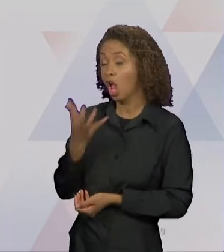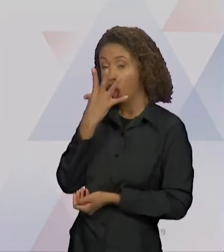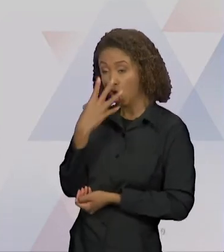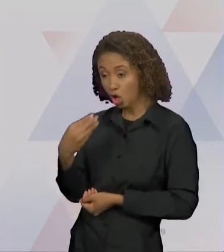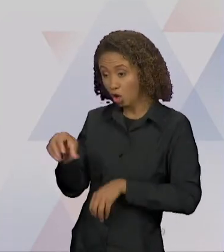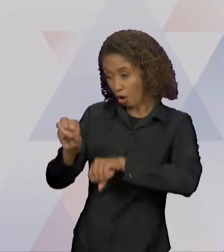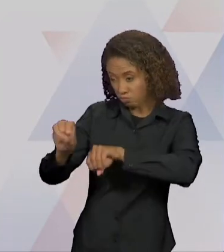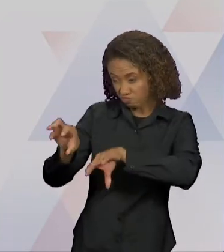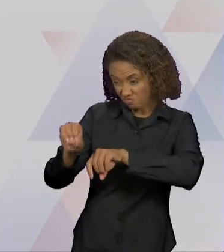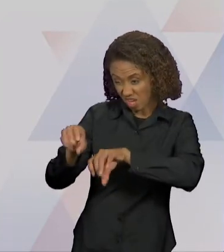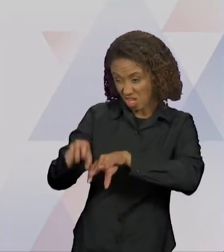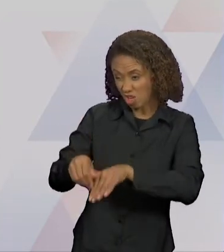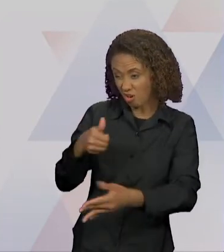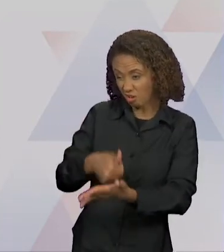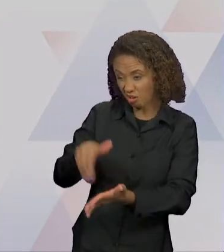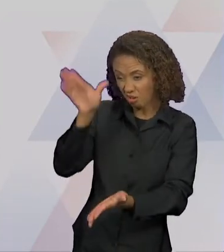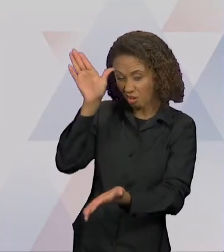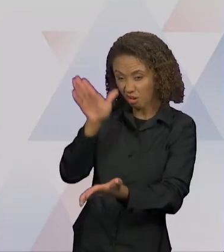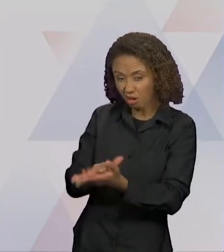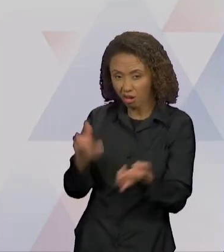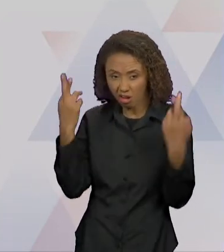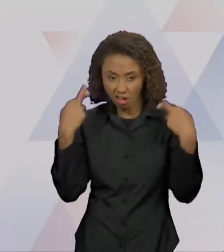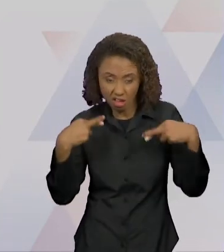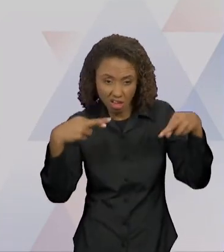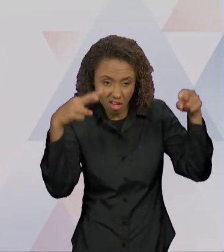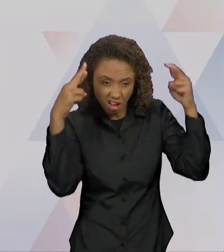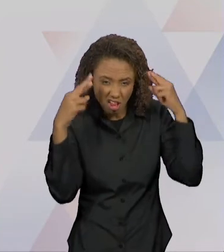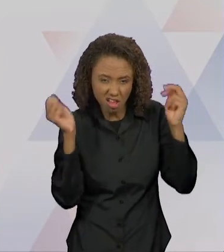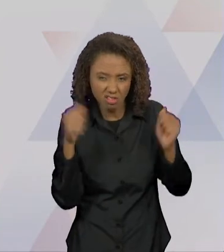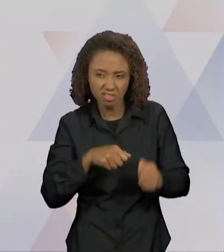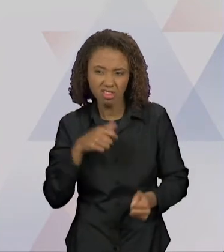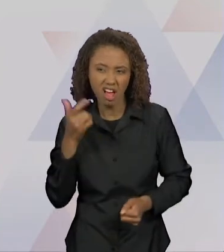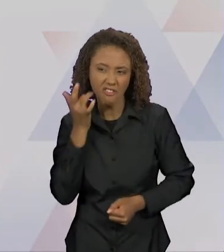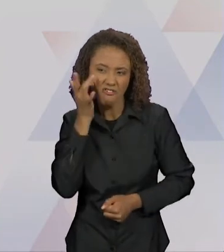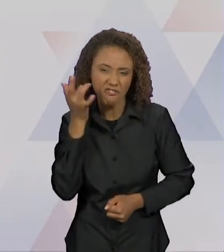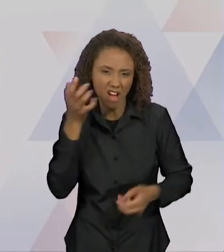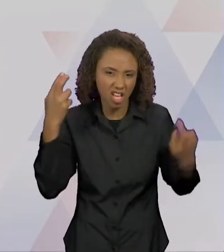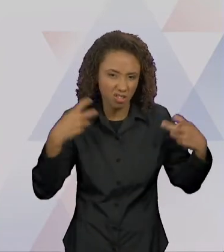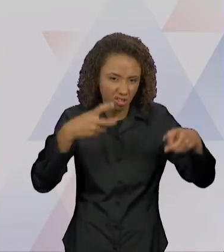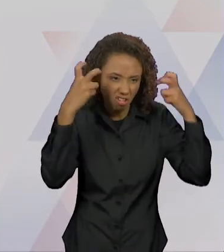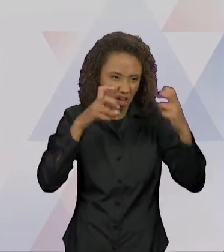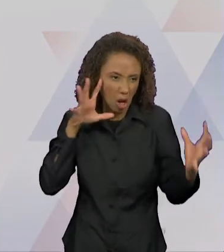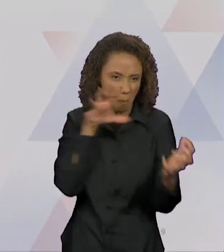DE FÁCIL 'DEVORAÇÃO', DE MUITO BOA DIGESTÃO. A